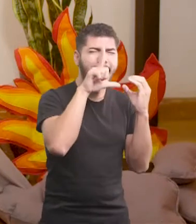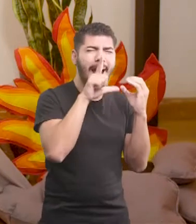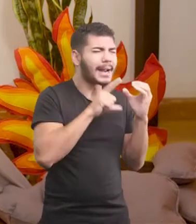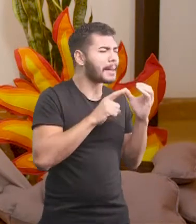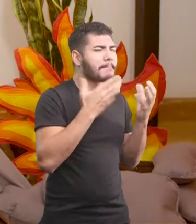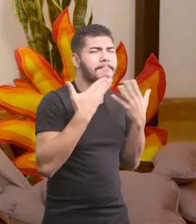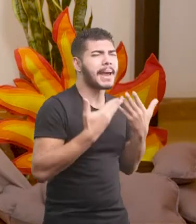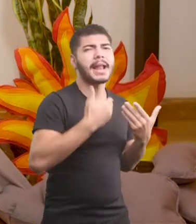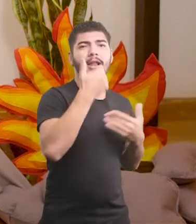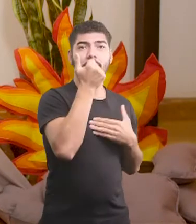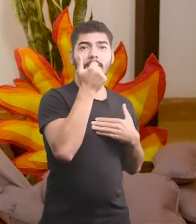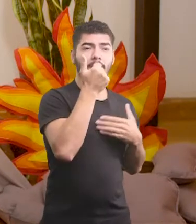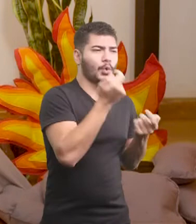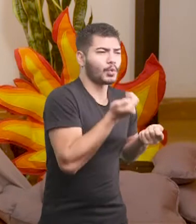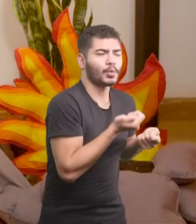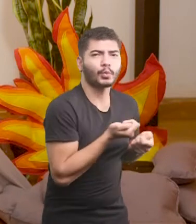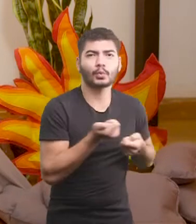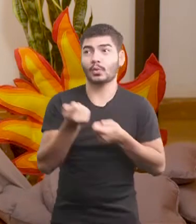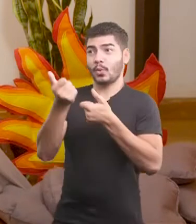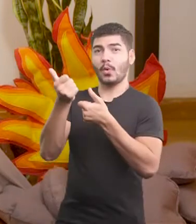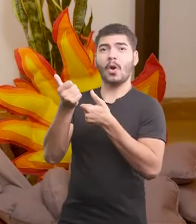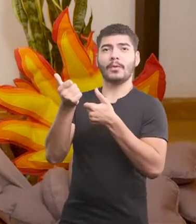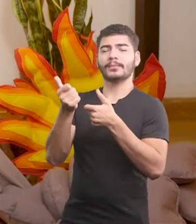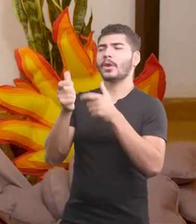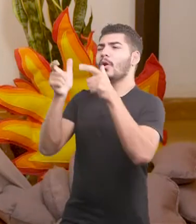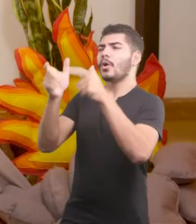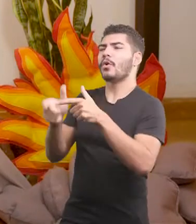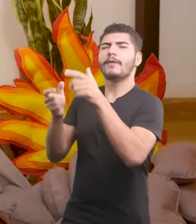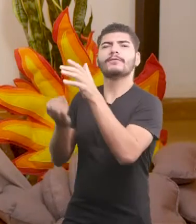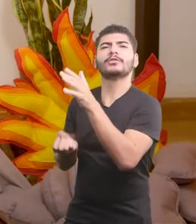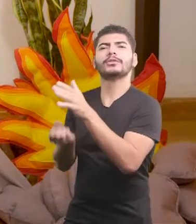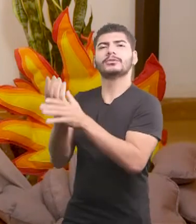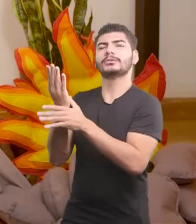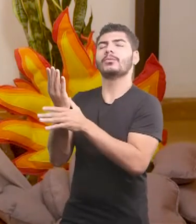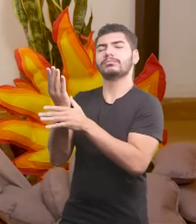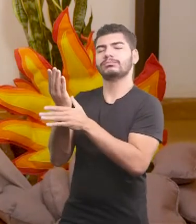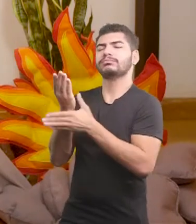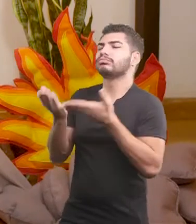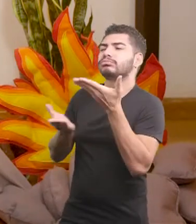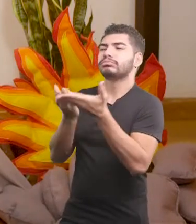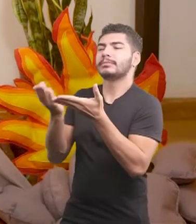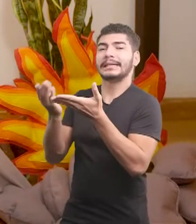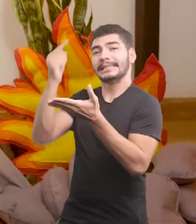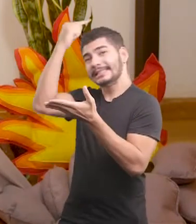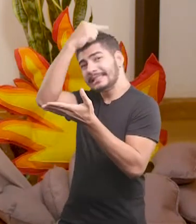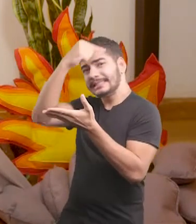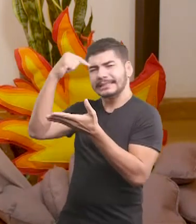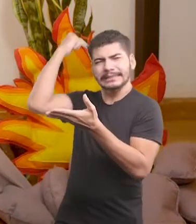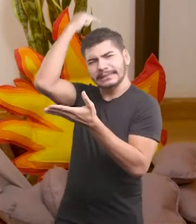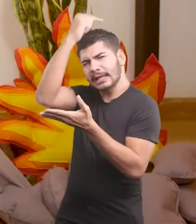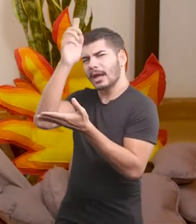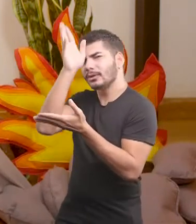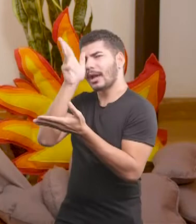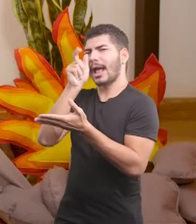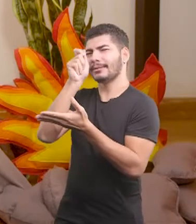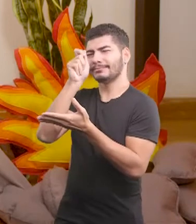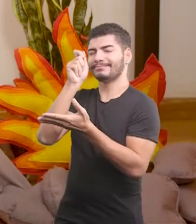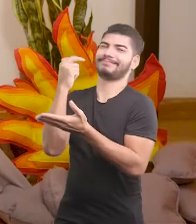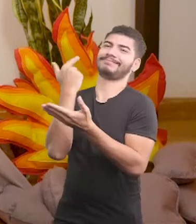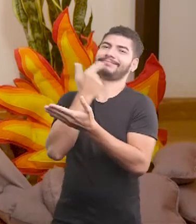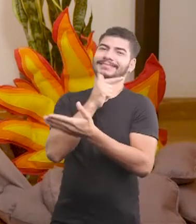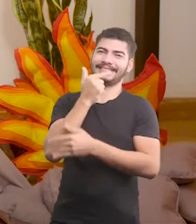e fez uma doação de um milhão para a fundação de solidariedade da santa crista.